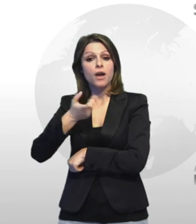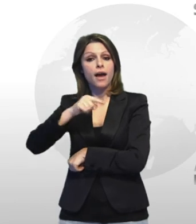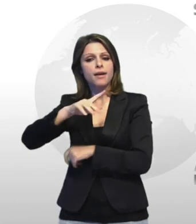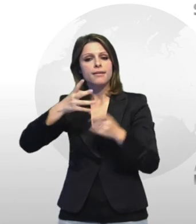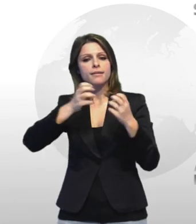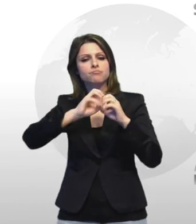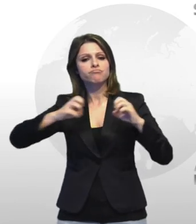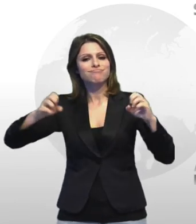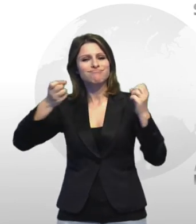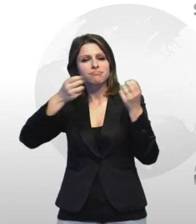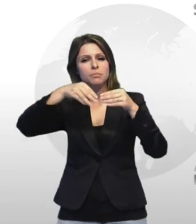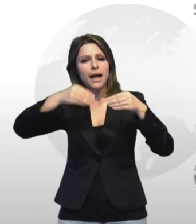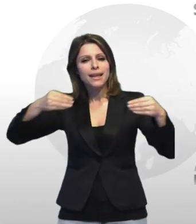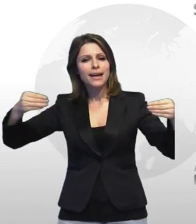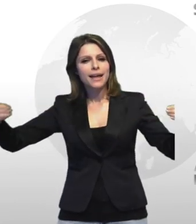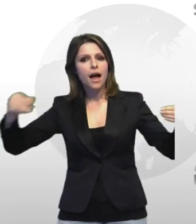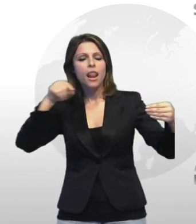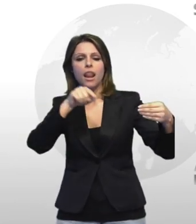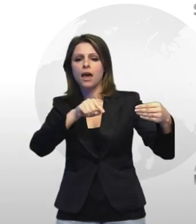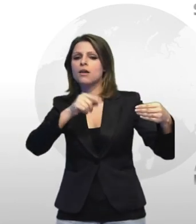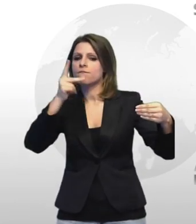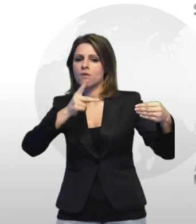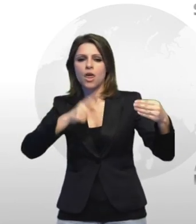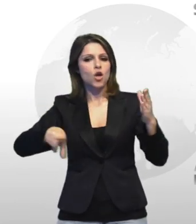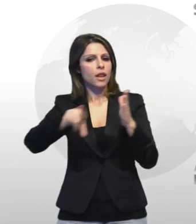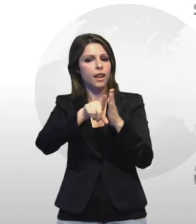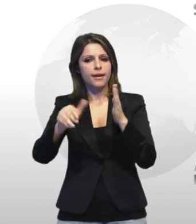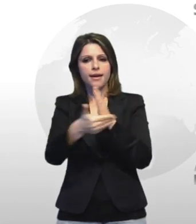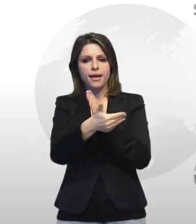alcuna classificazione e' pertanto ritenuto illecito